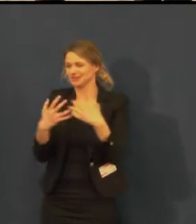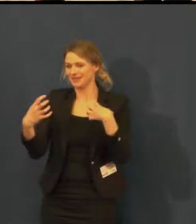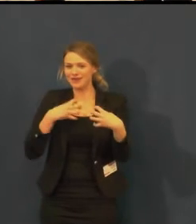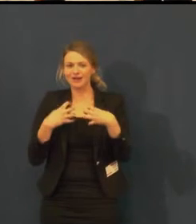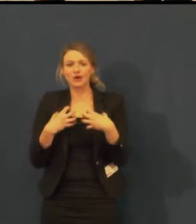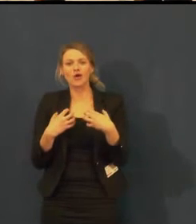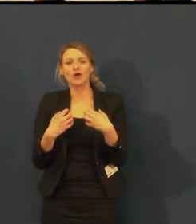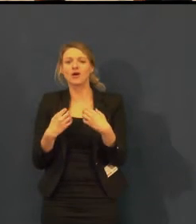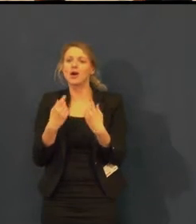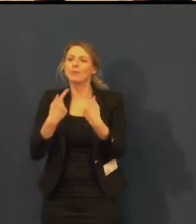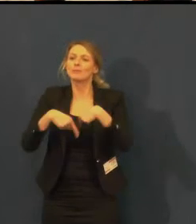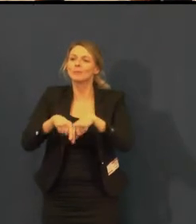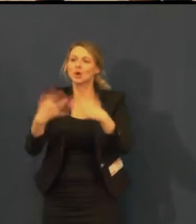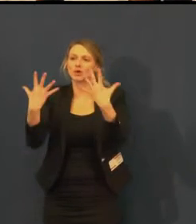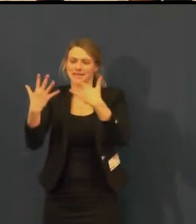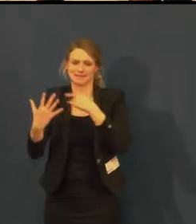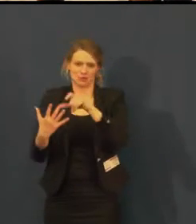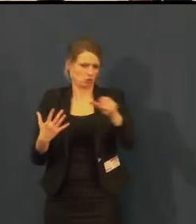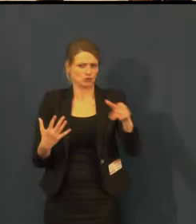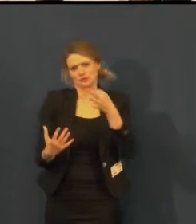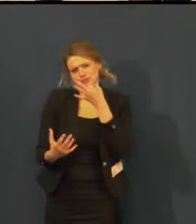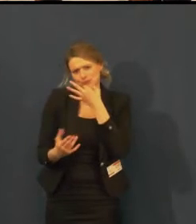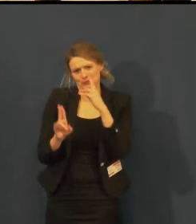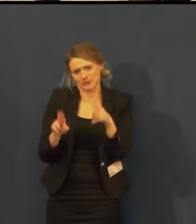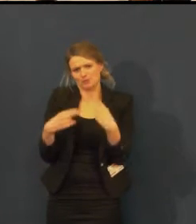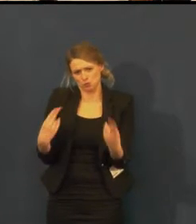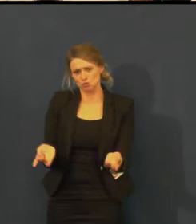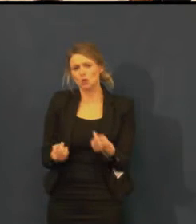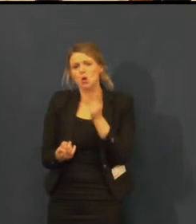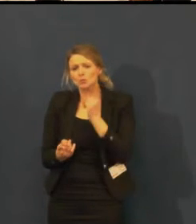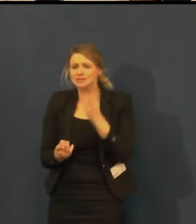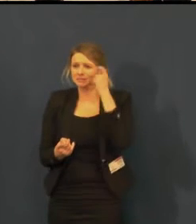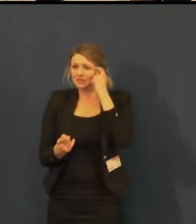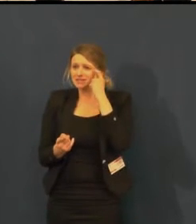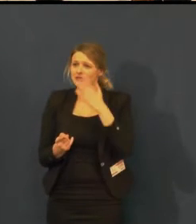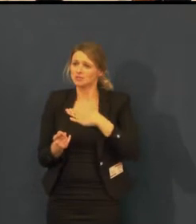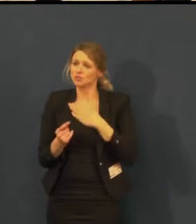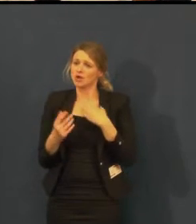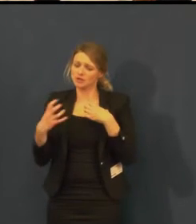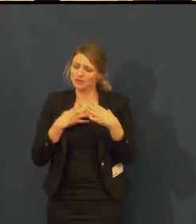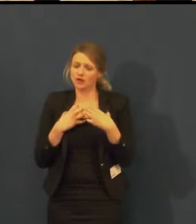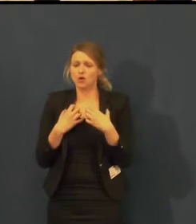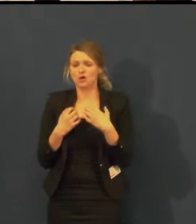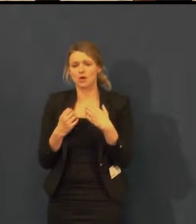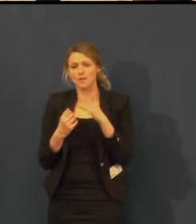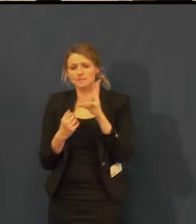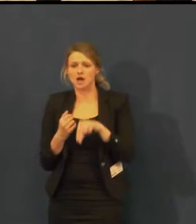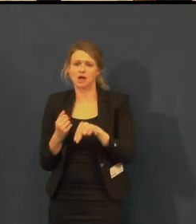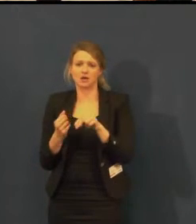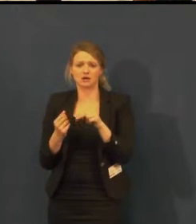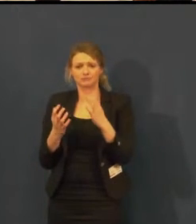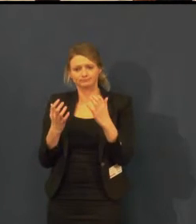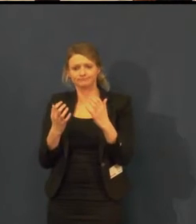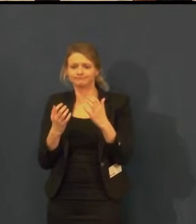takže je to otázka propagace, domluvy a otázka na organizátorku Týdne komunikace,